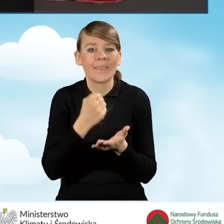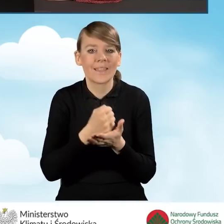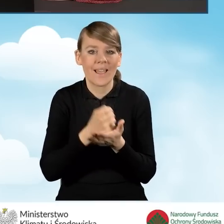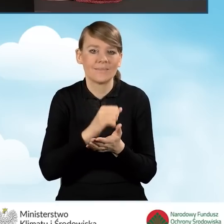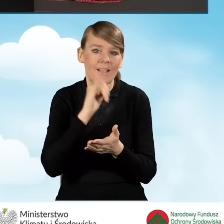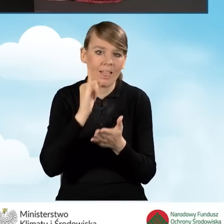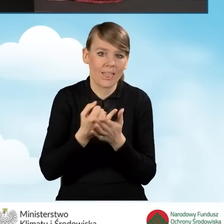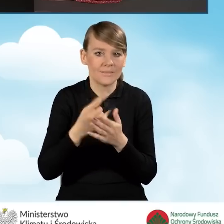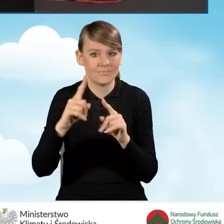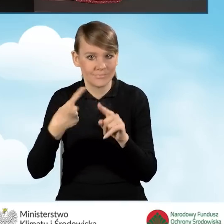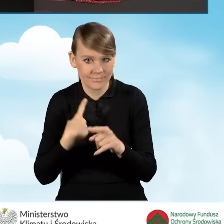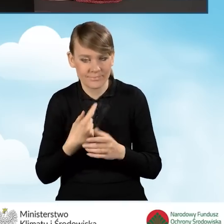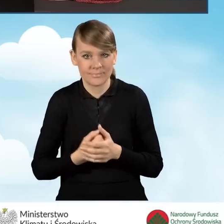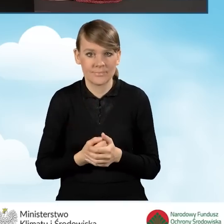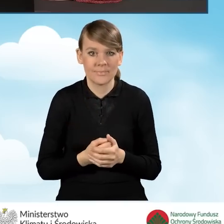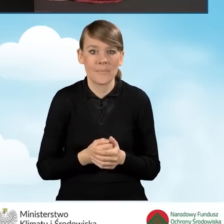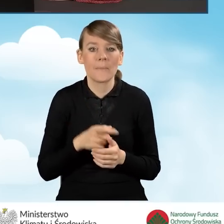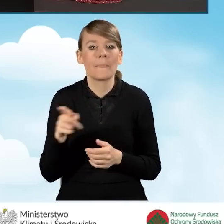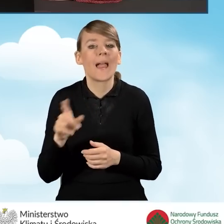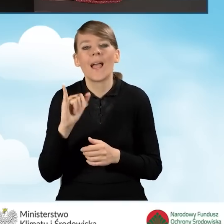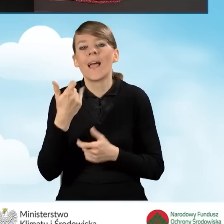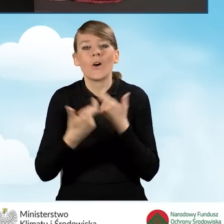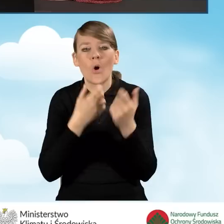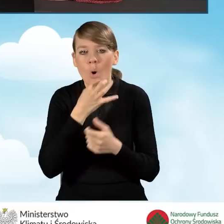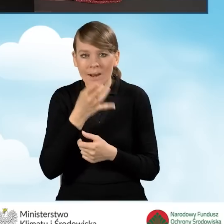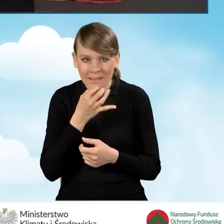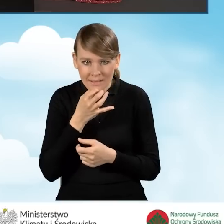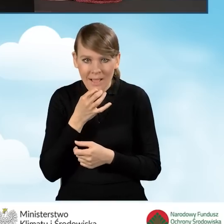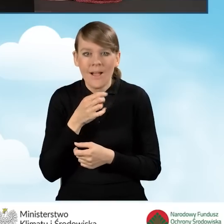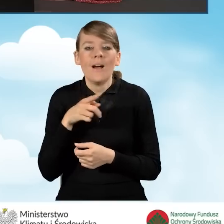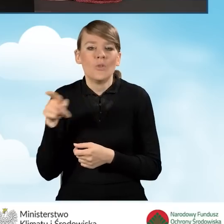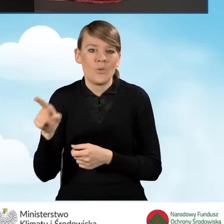Natomiast sposób składania korekty wniosku znajdziecie Państwo w instrukcji wypełniania wniosku o dofinansowanie.